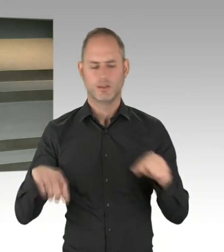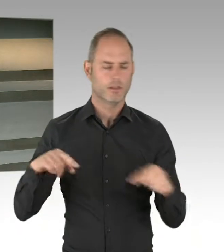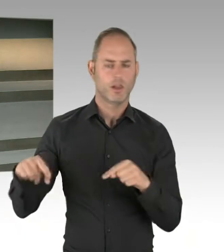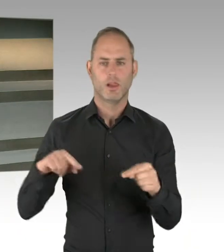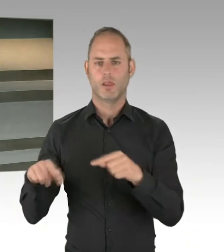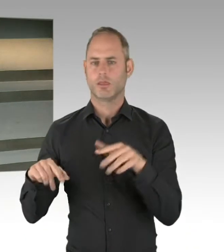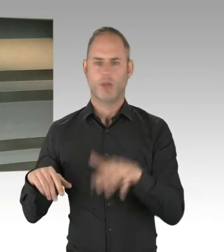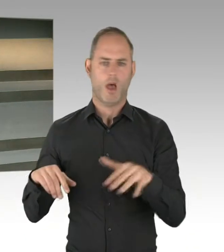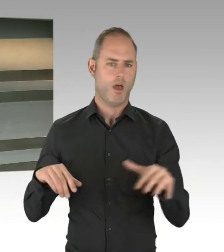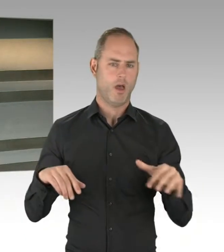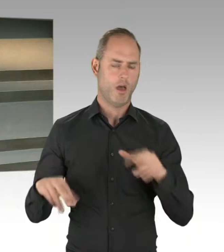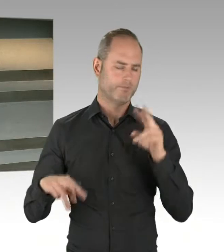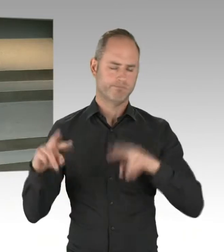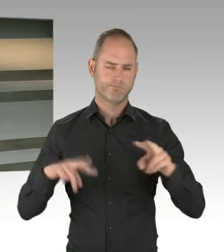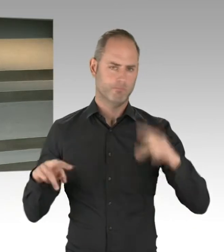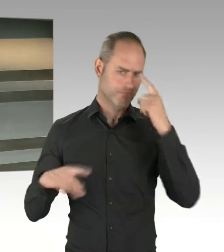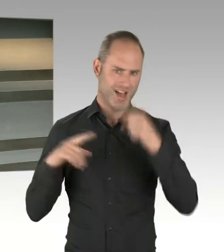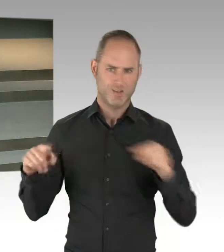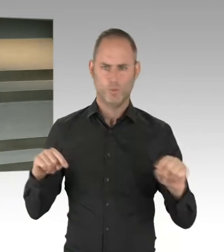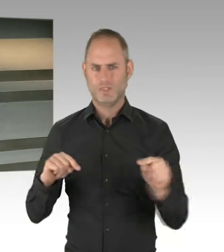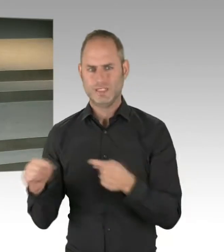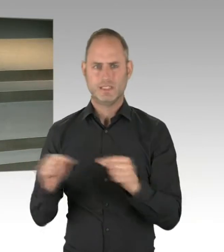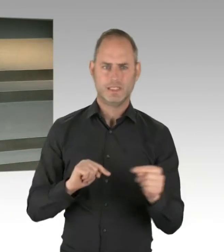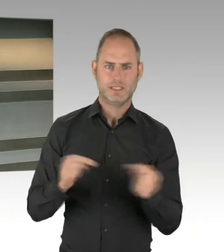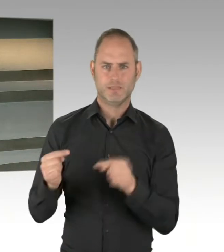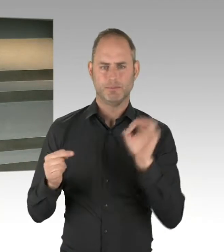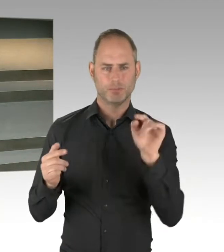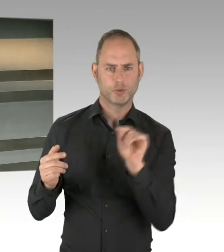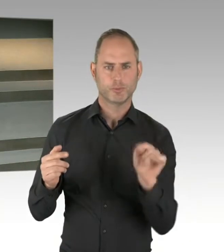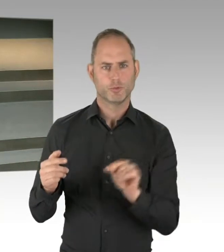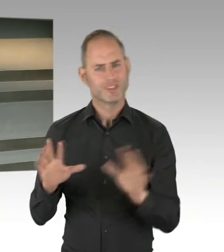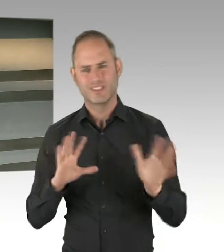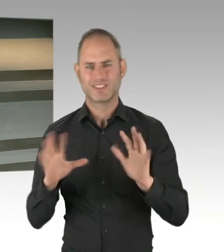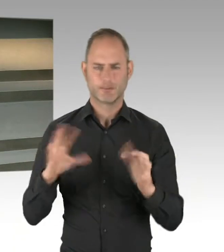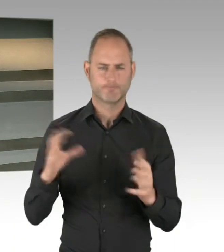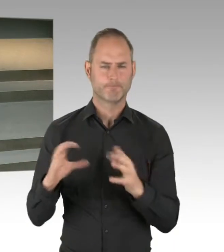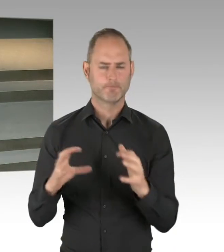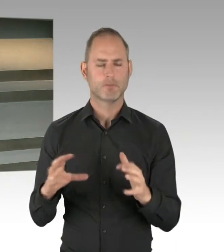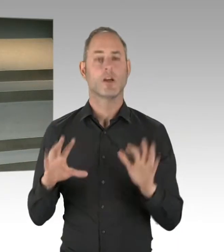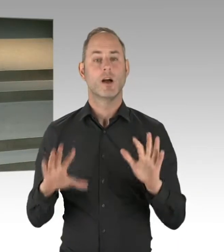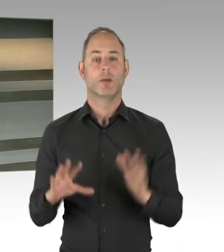und haben so viel Gemeinsamkeiten jetzt miteinander formuliert, um schneller zu werden, besser zu werden,